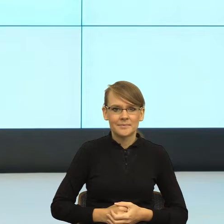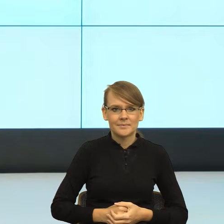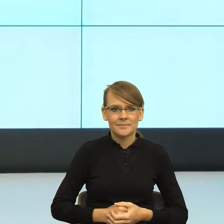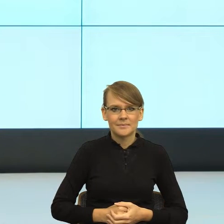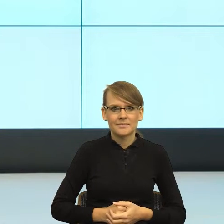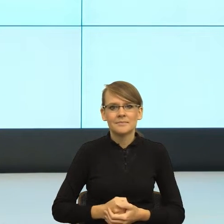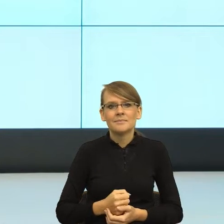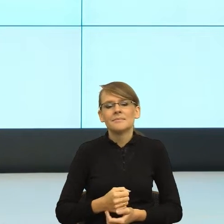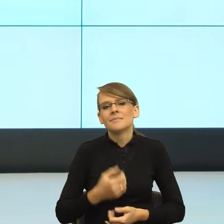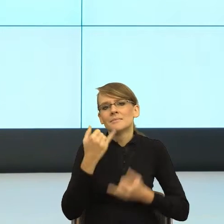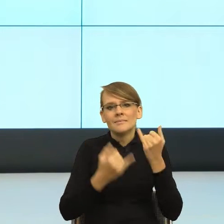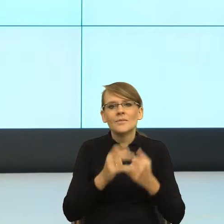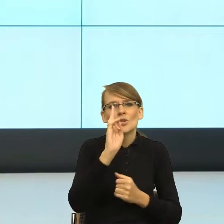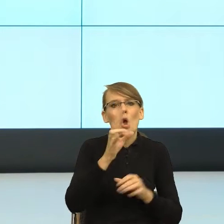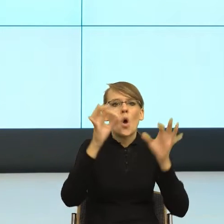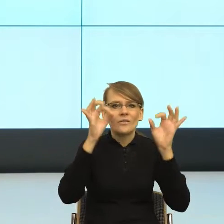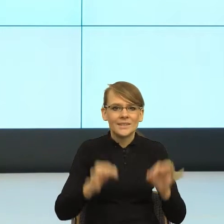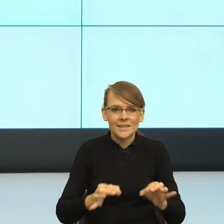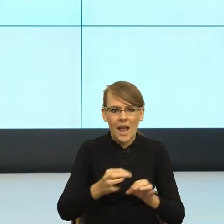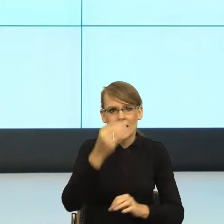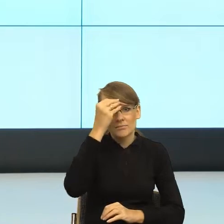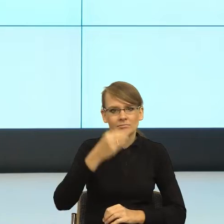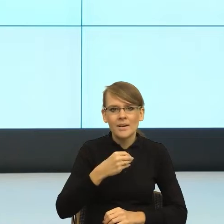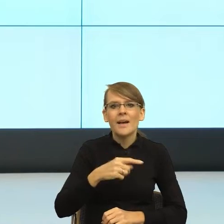formalną jedziemy do Ciebie, to zobaczcie Państwo co się dzieje.